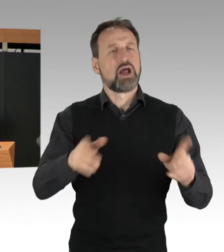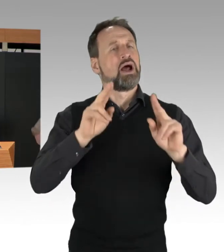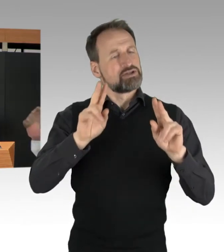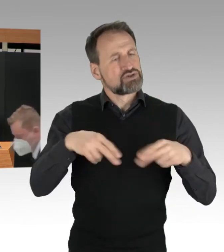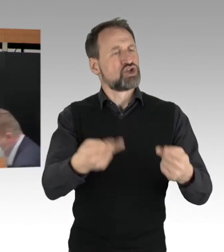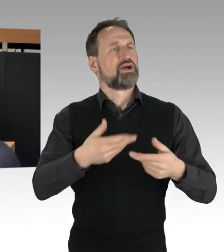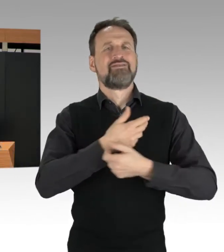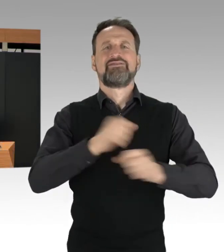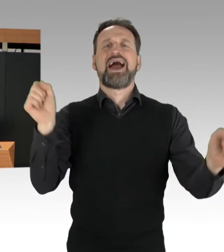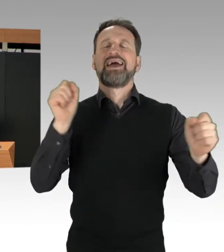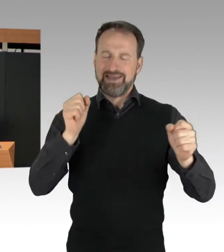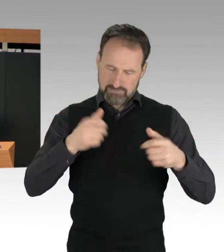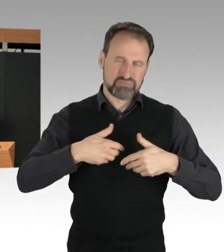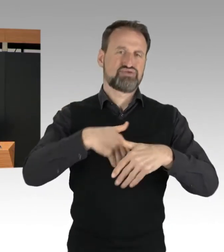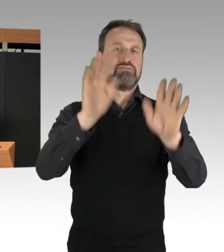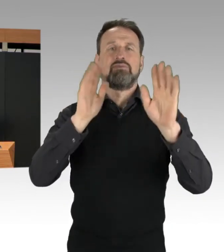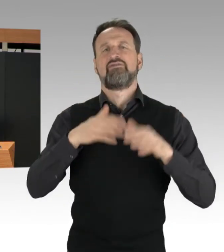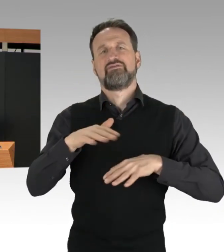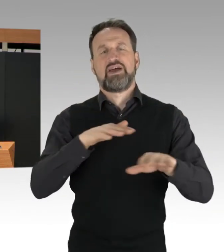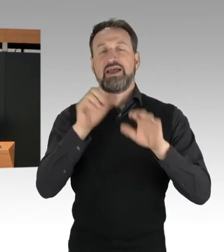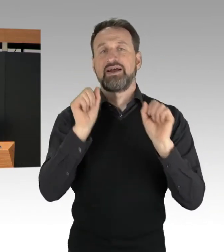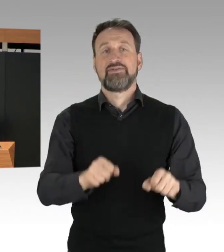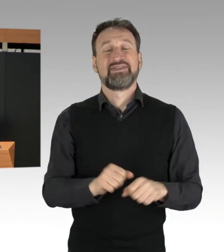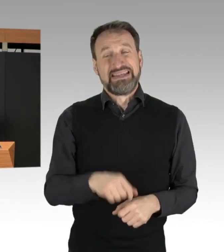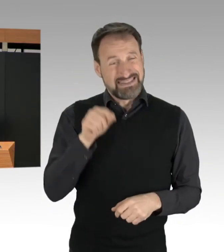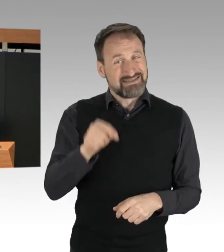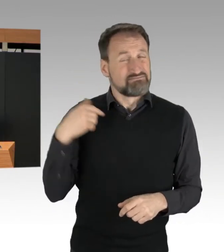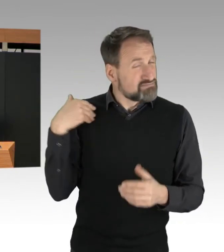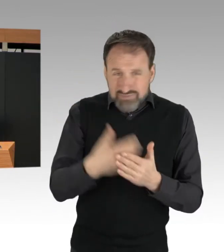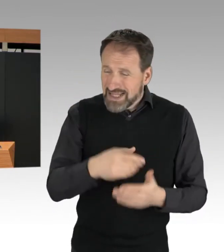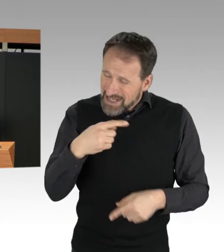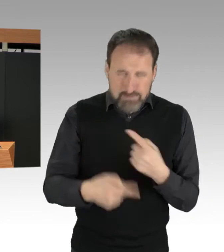Bei allen Protestaktionen war es der Polizei möglich,